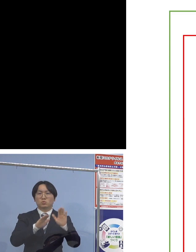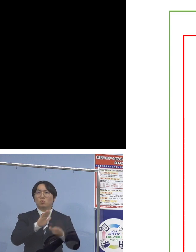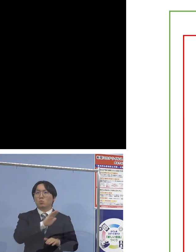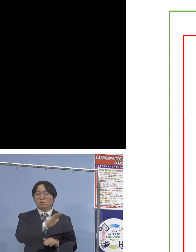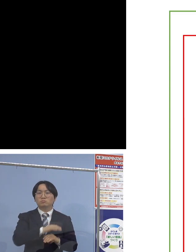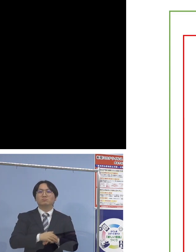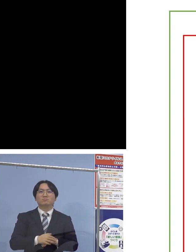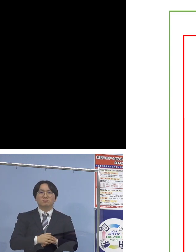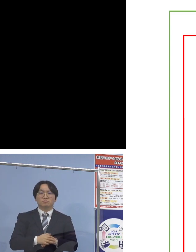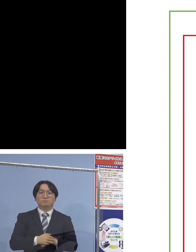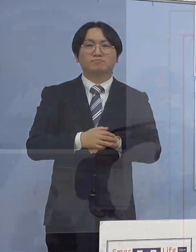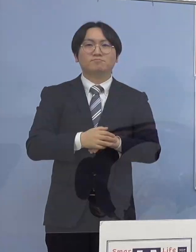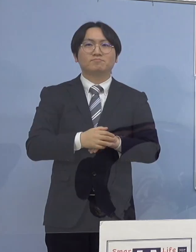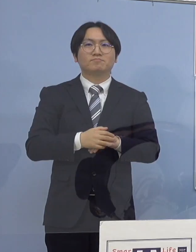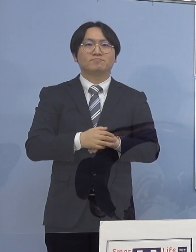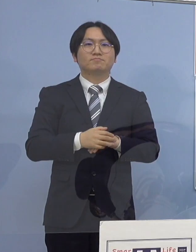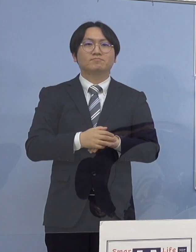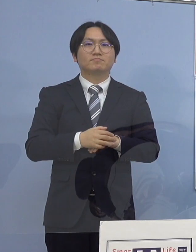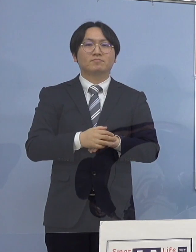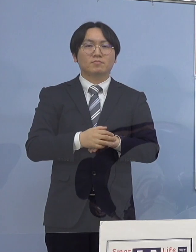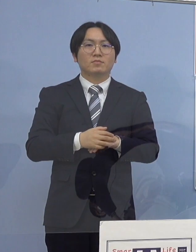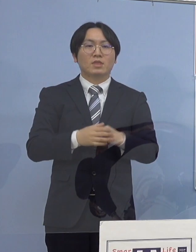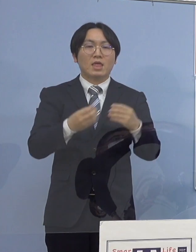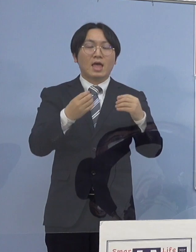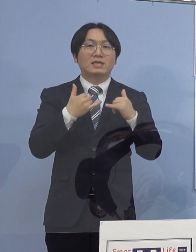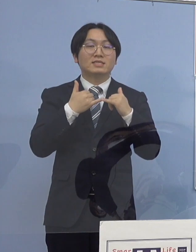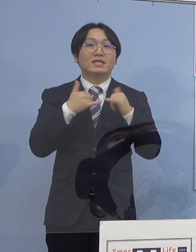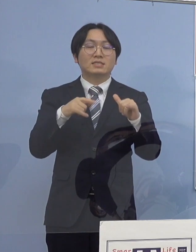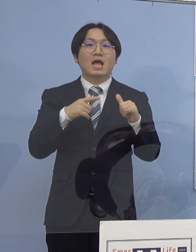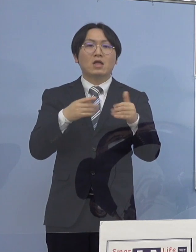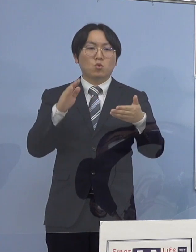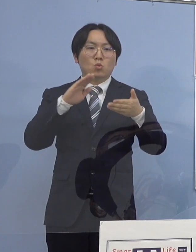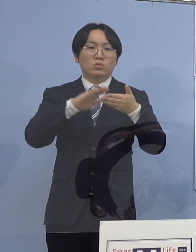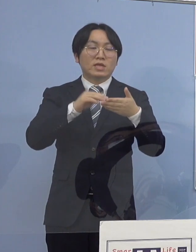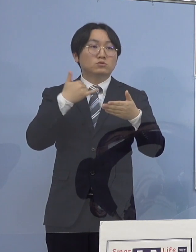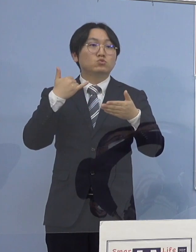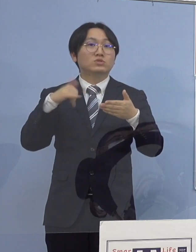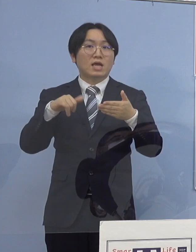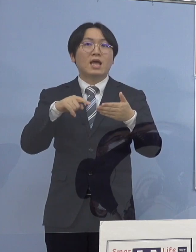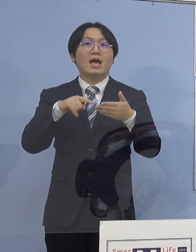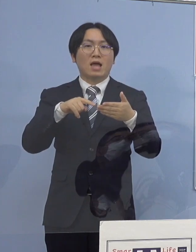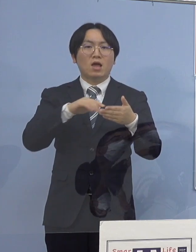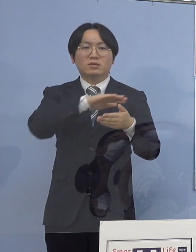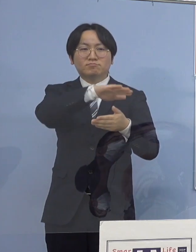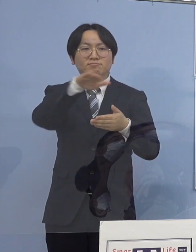なお感染者と接触された方 把握を全てされていることから